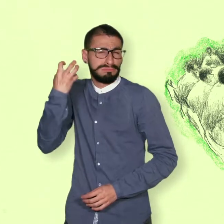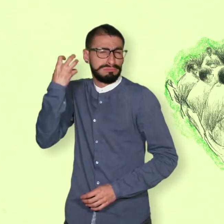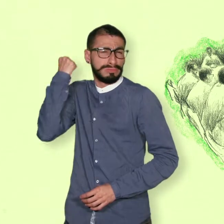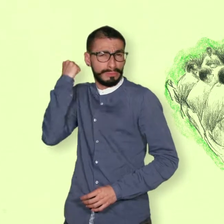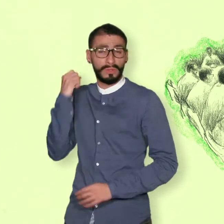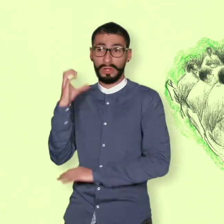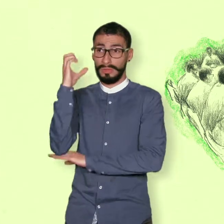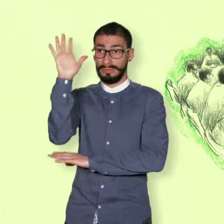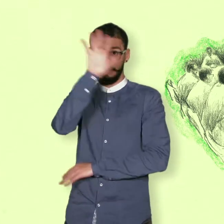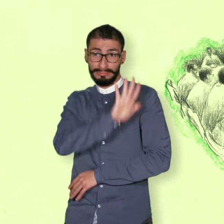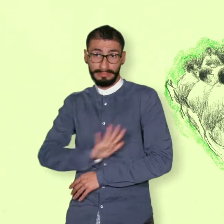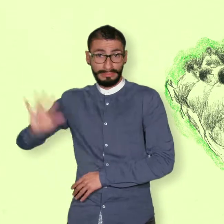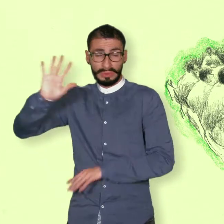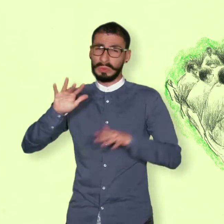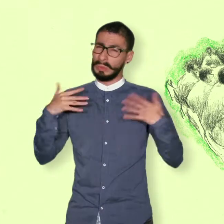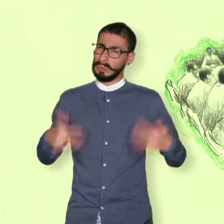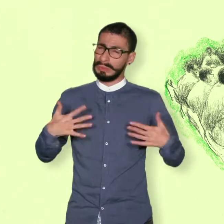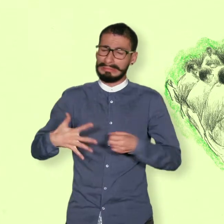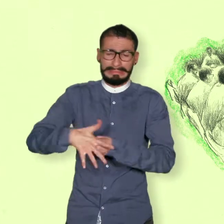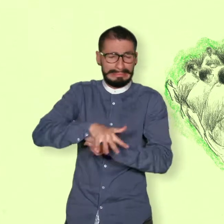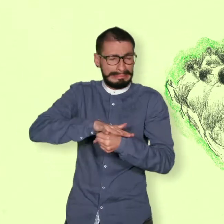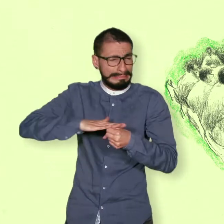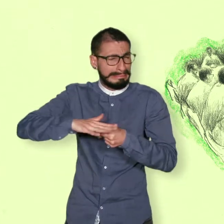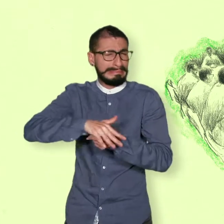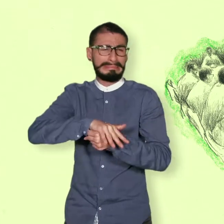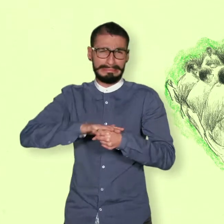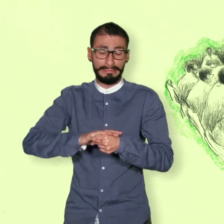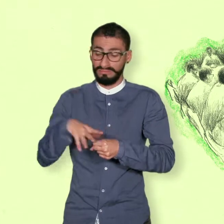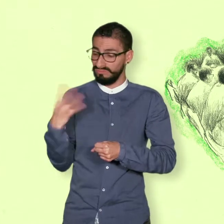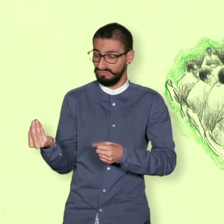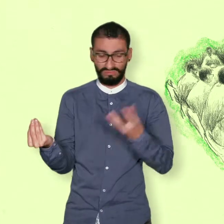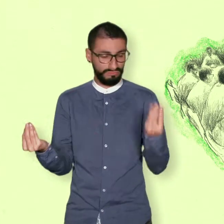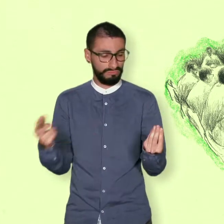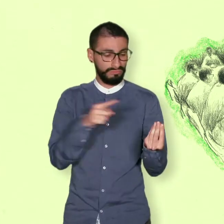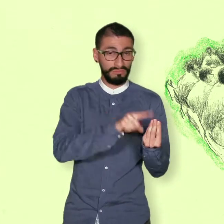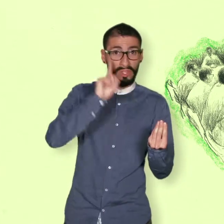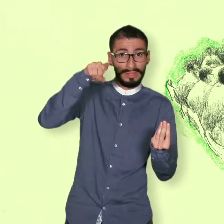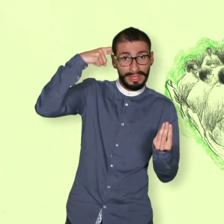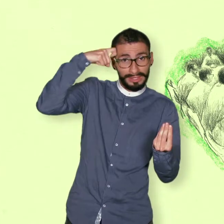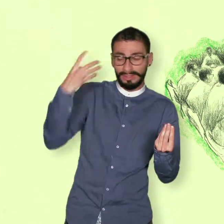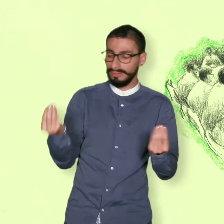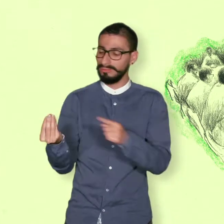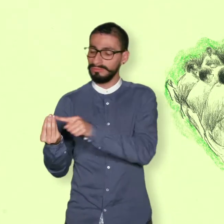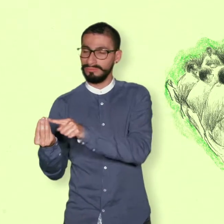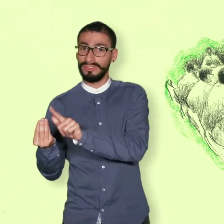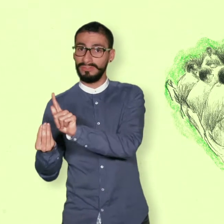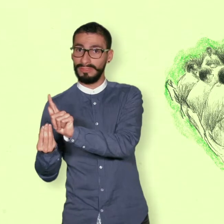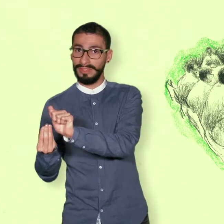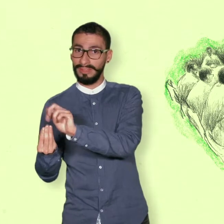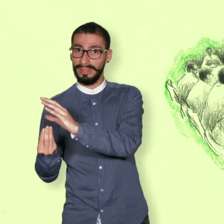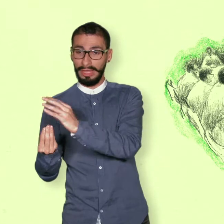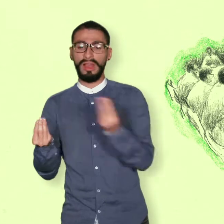En años anteriores, durante el conflicto armado en Colombia, el grupo armado de las FARC y el gobierno colombiano